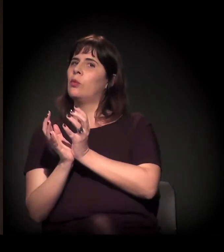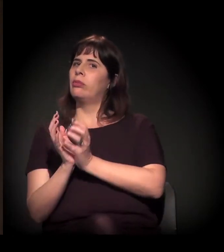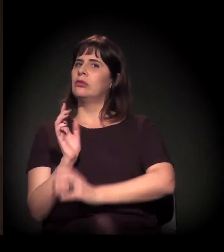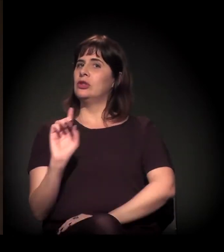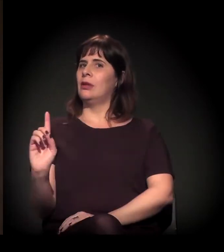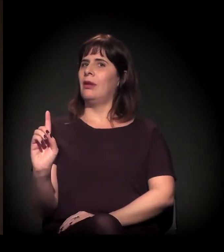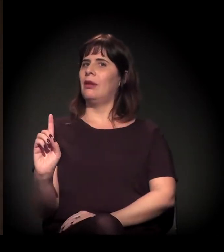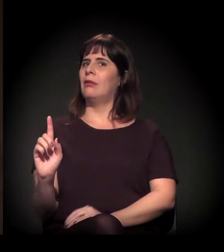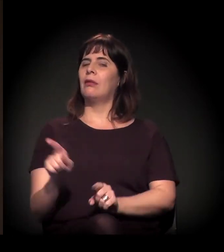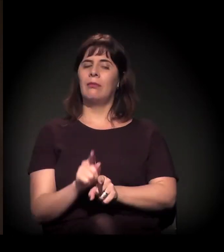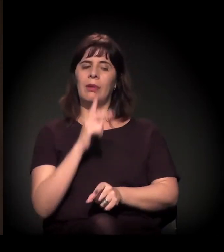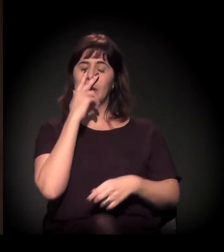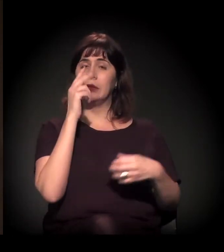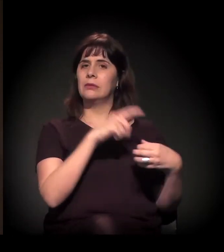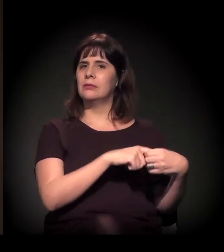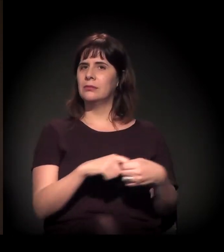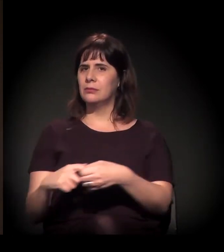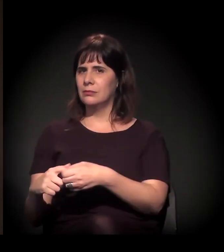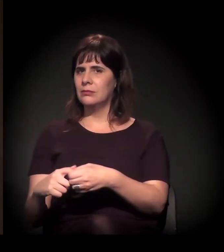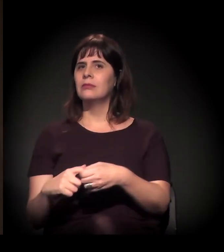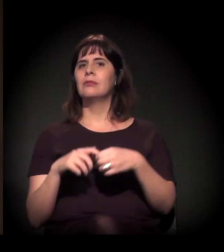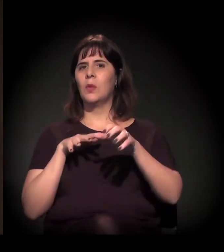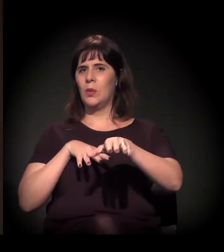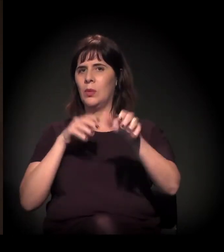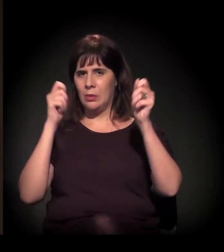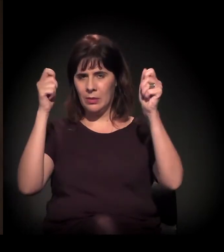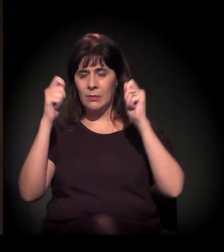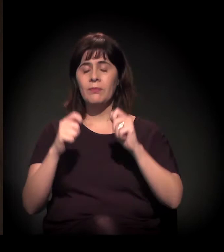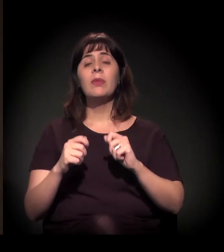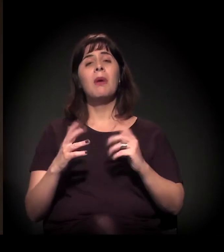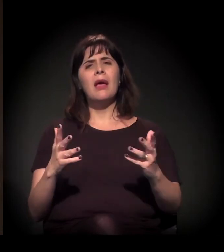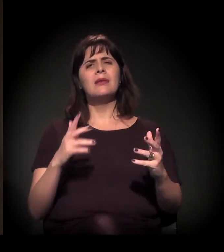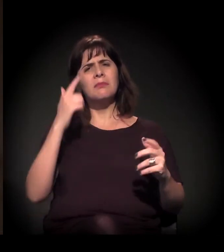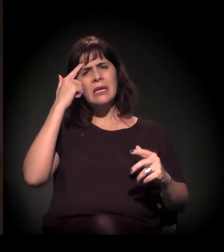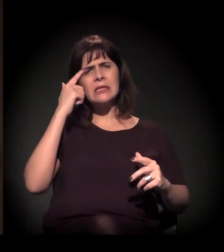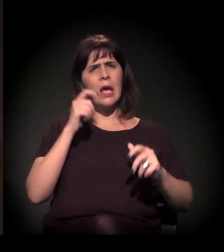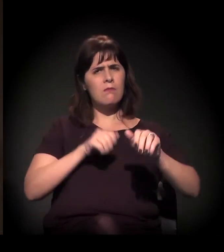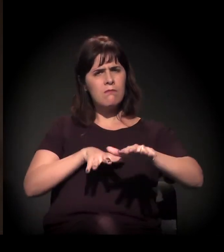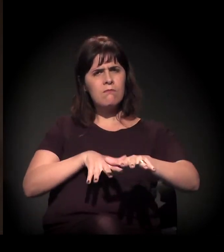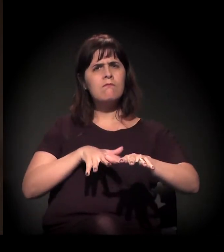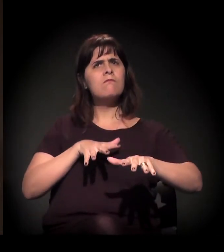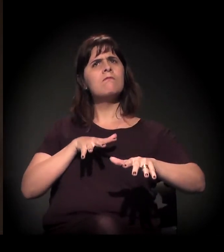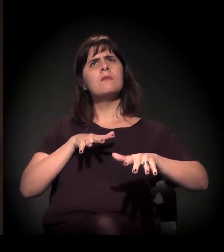Mas esse processo de acúmulo e de resistência, de conflito,